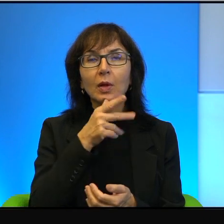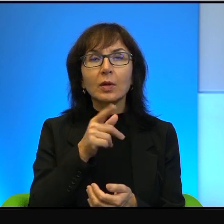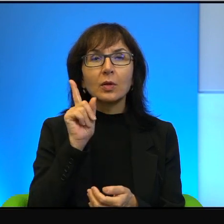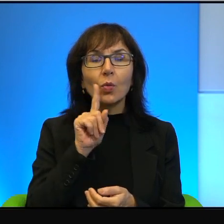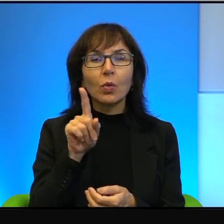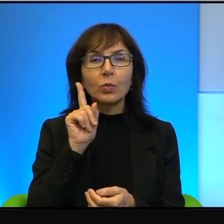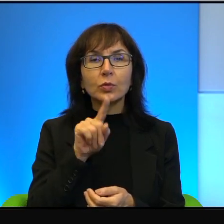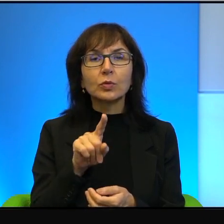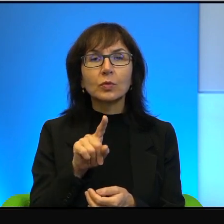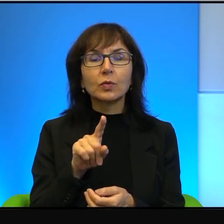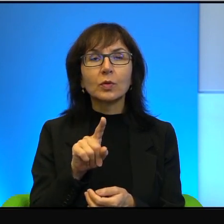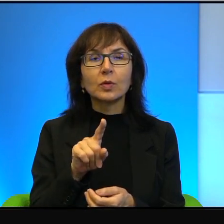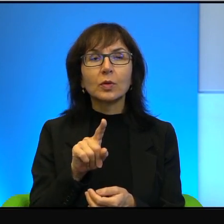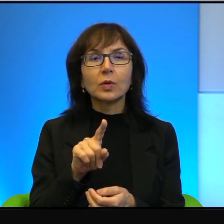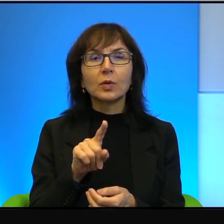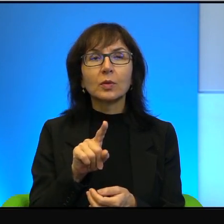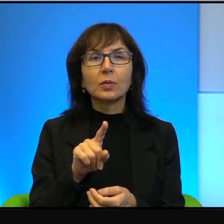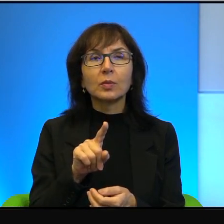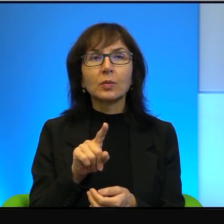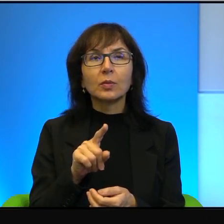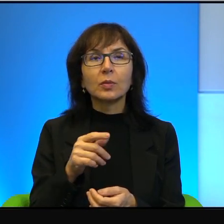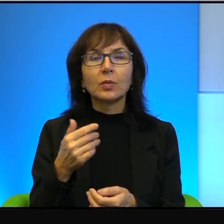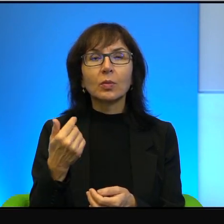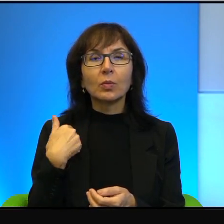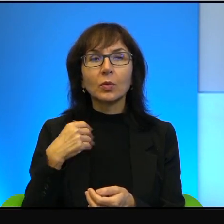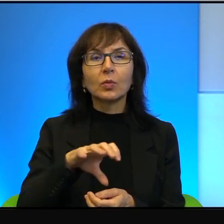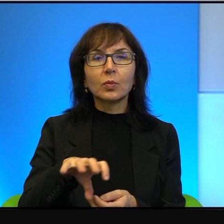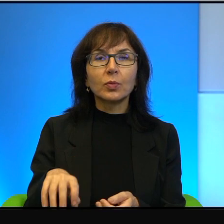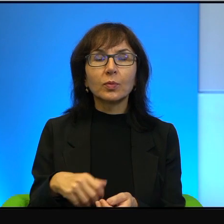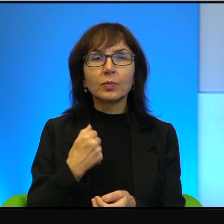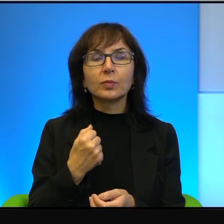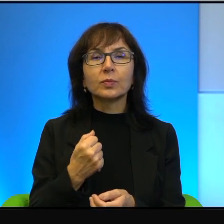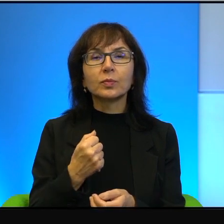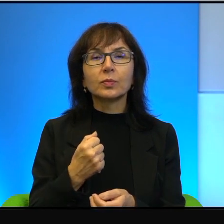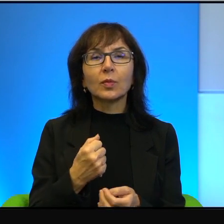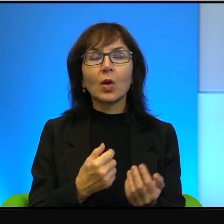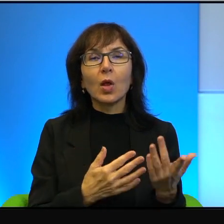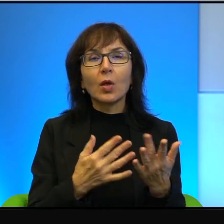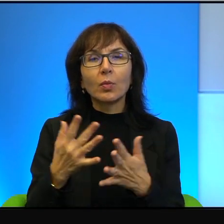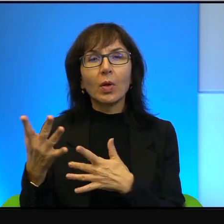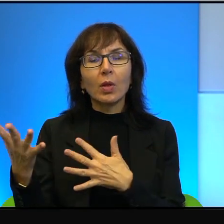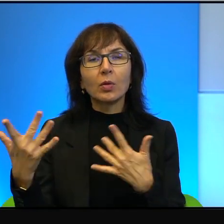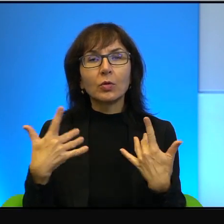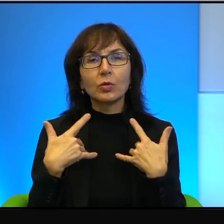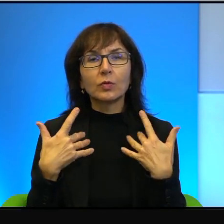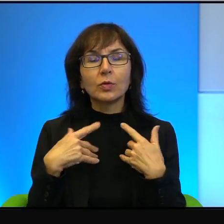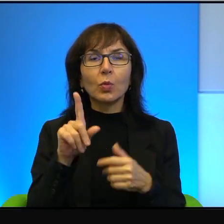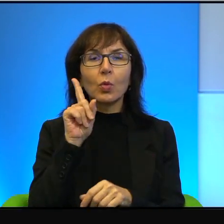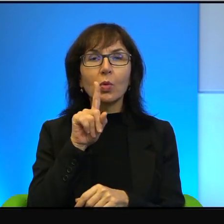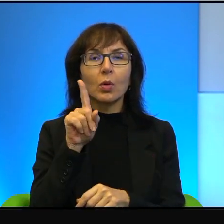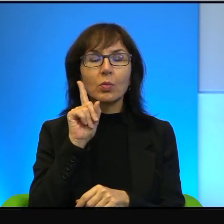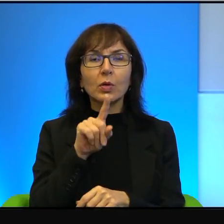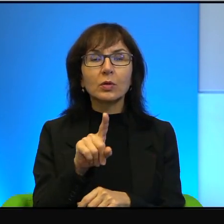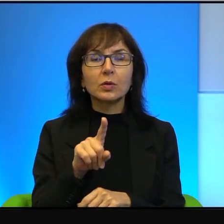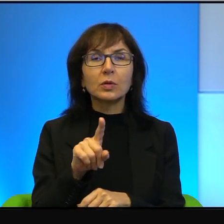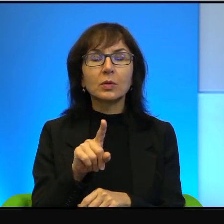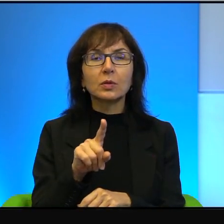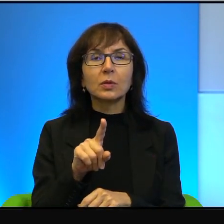został uprowadzony i spalony żywcem chłopiec arabski.